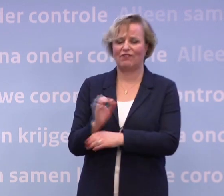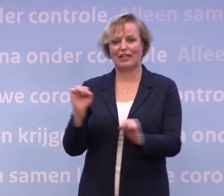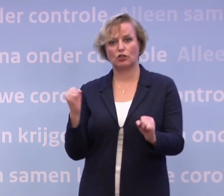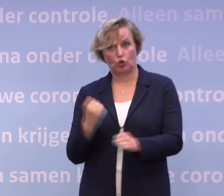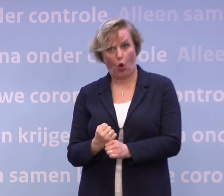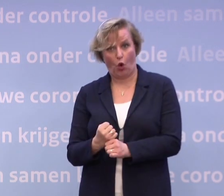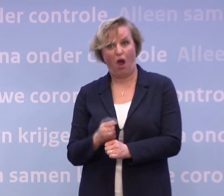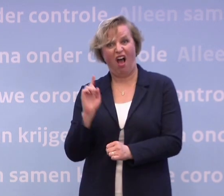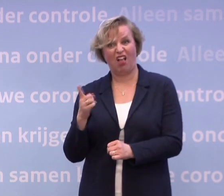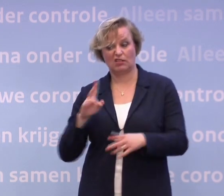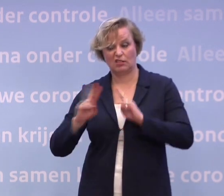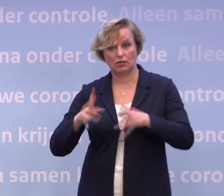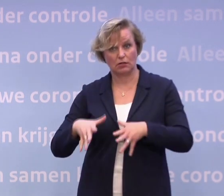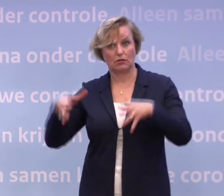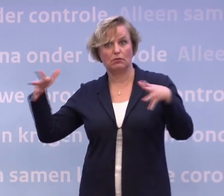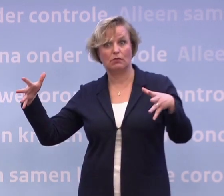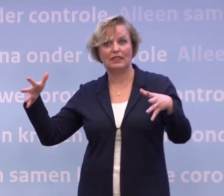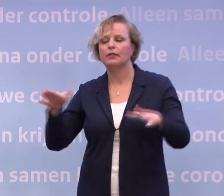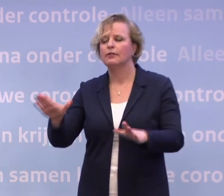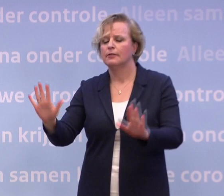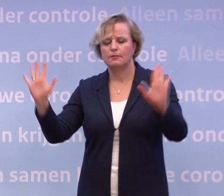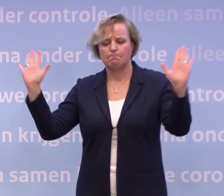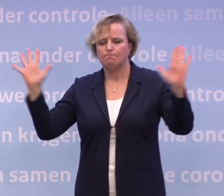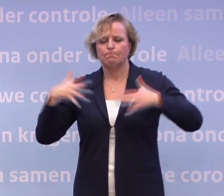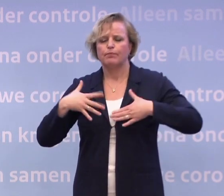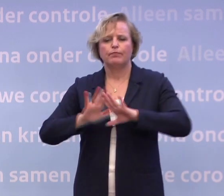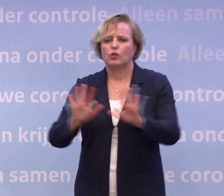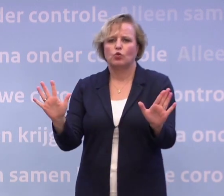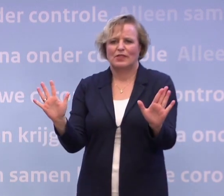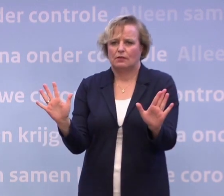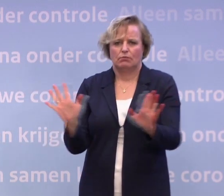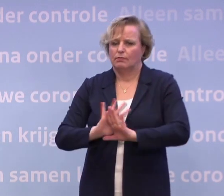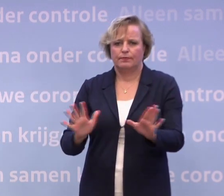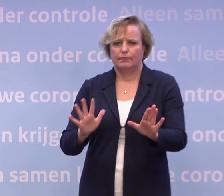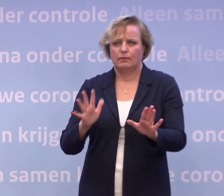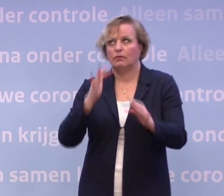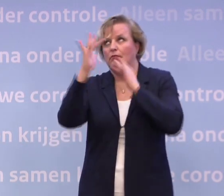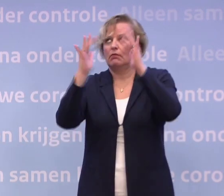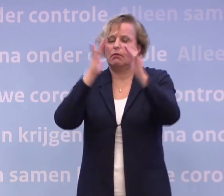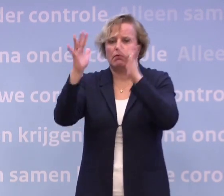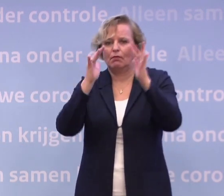...is dat dan dus toch een optie die op tafel ligt? Ik ga niet meer speculeren. Nee, ik heb... Nogmaals, we staan voor een tweesprong.